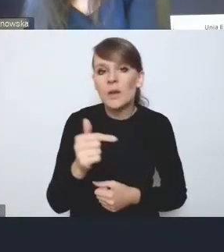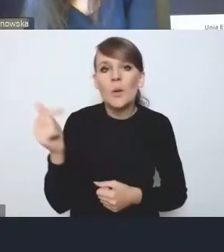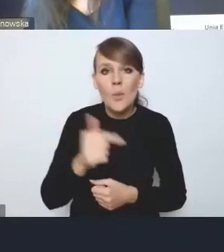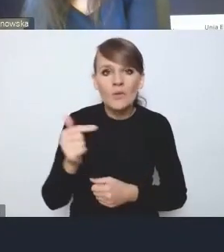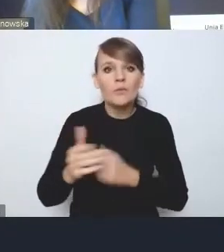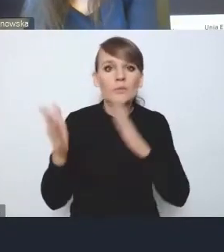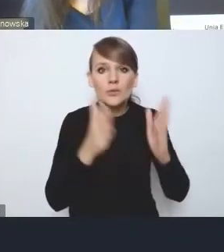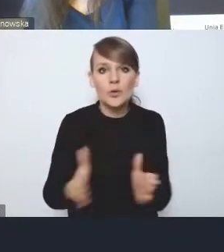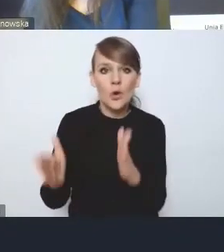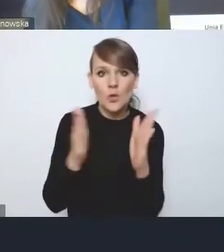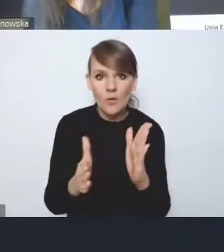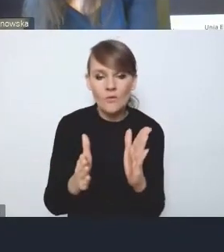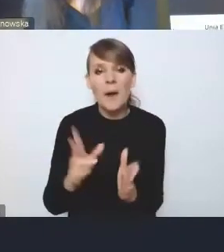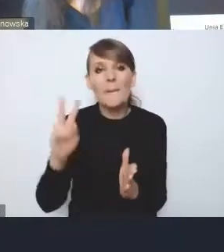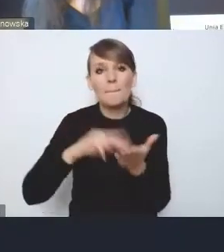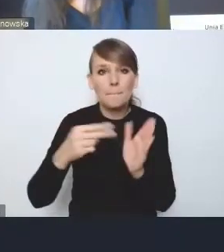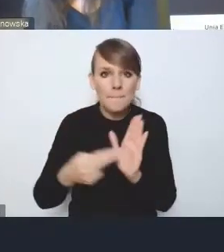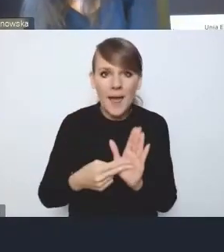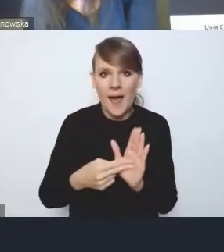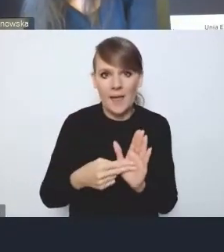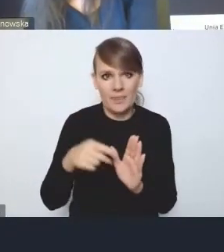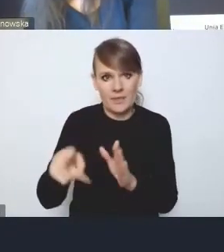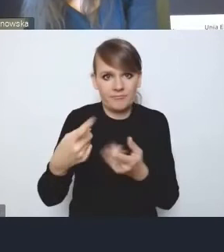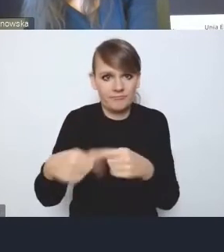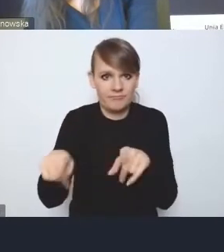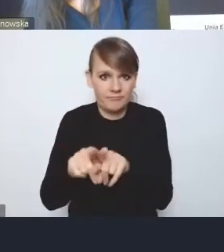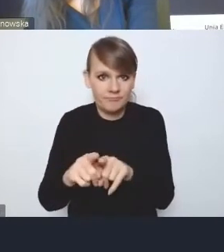przynajmniej zarysy planu implementacyjnego, łącznie z KPM-em.